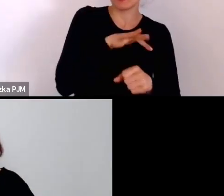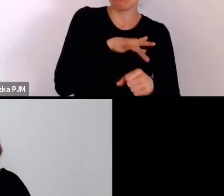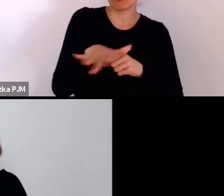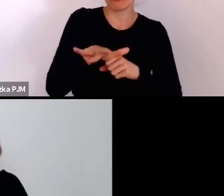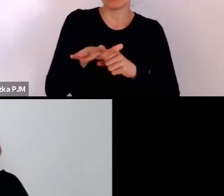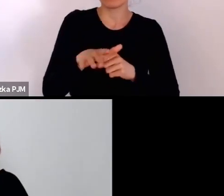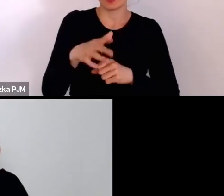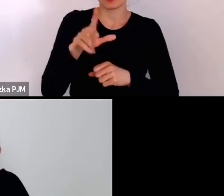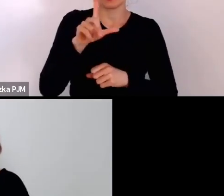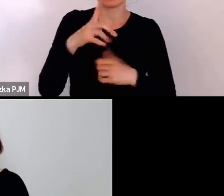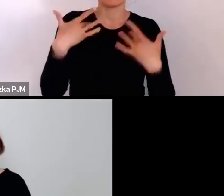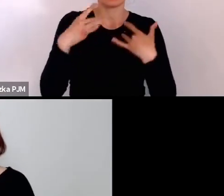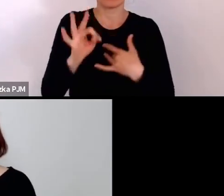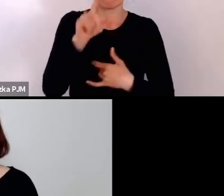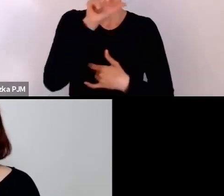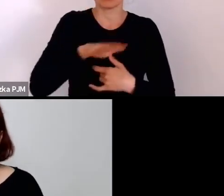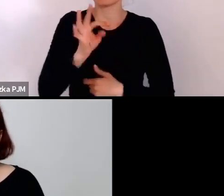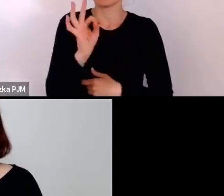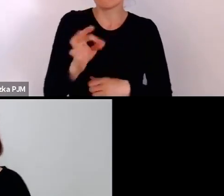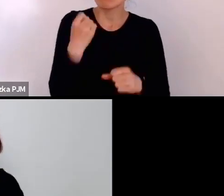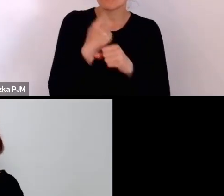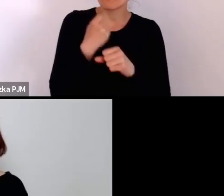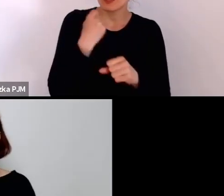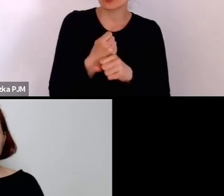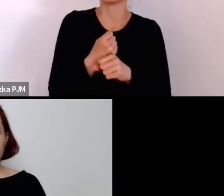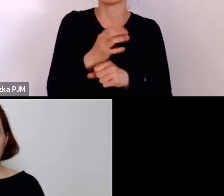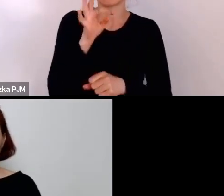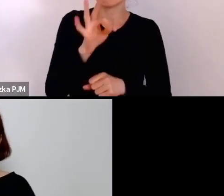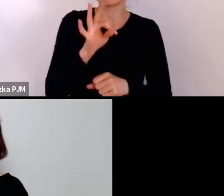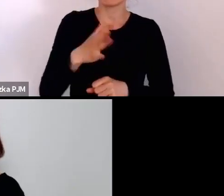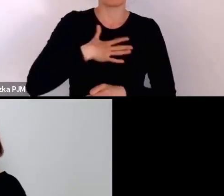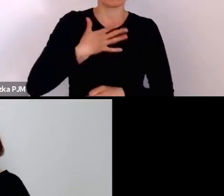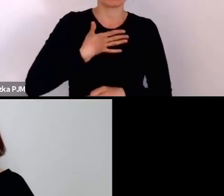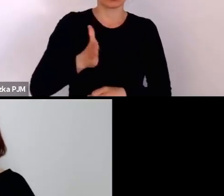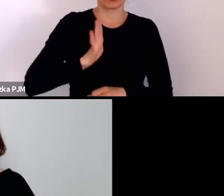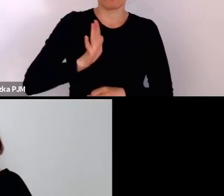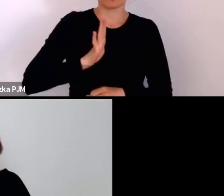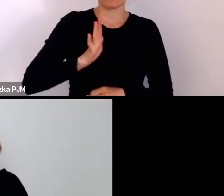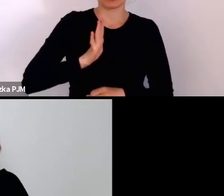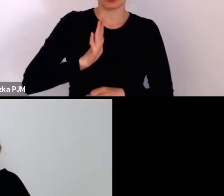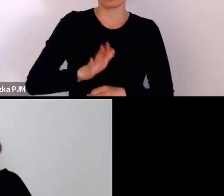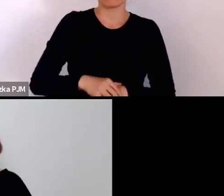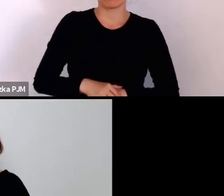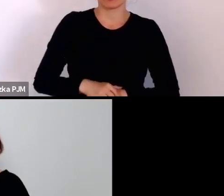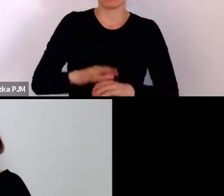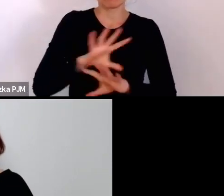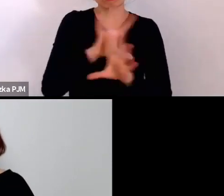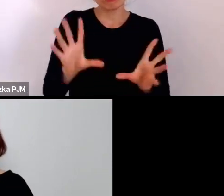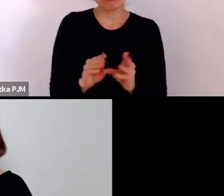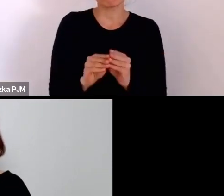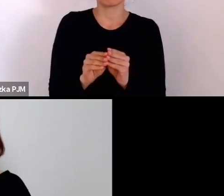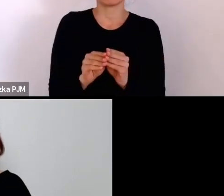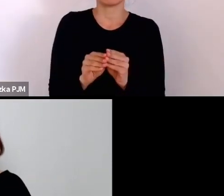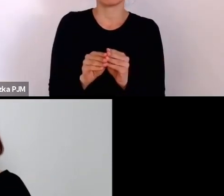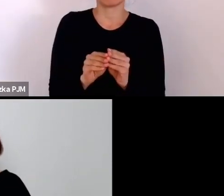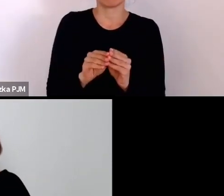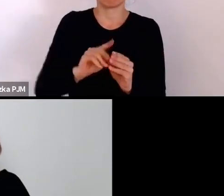na ich prace, na ich poczucie bezpieczeństwa i to wszystko o czym tutaj mówimy.